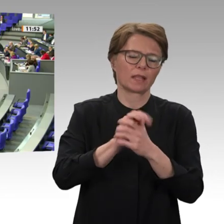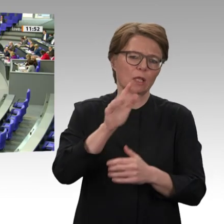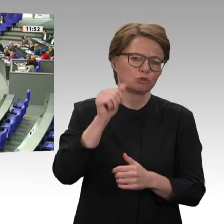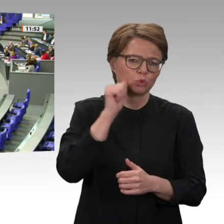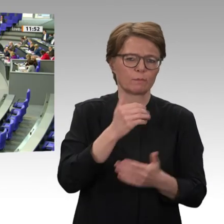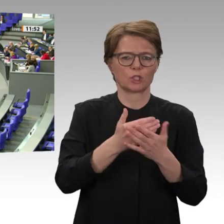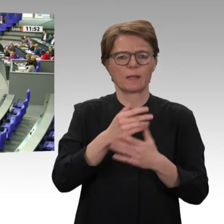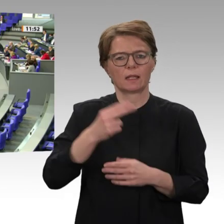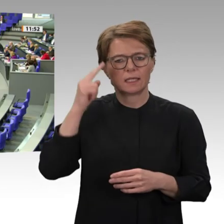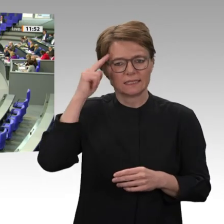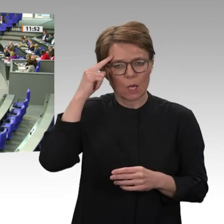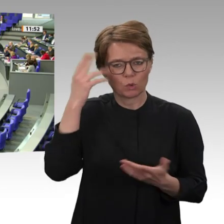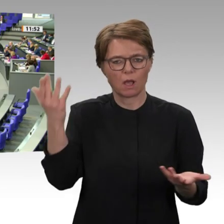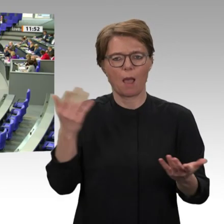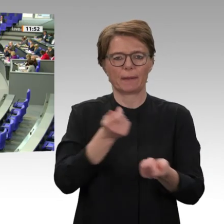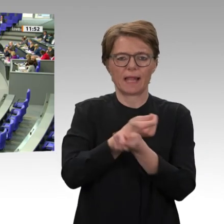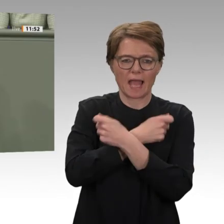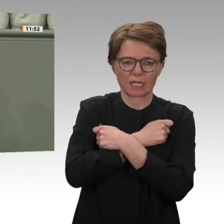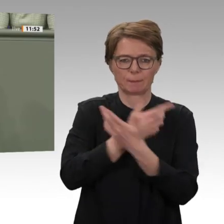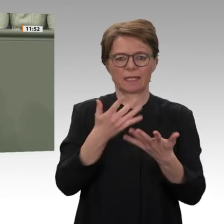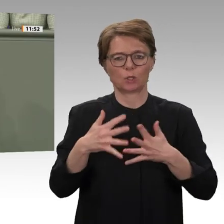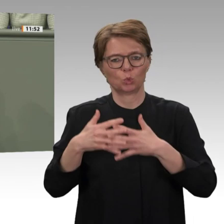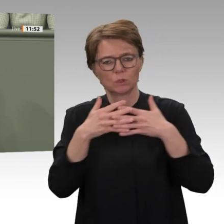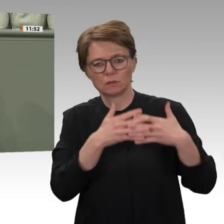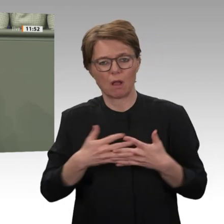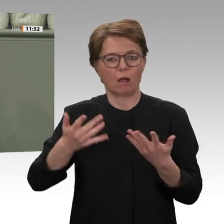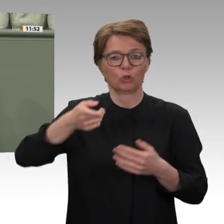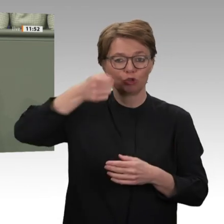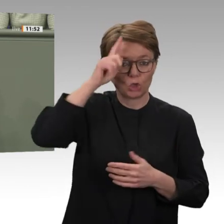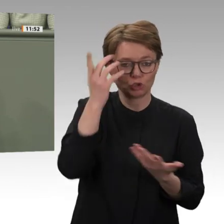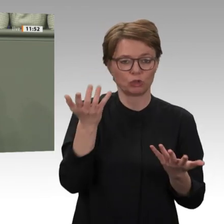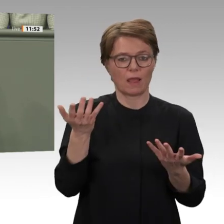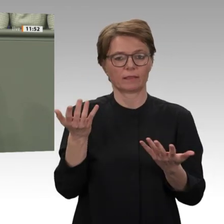Um das erneute Mandat für den Bundeswehreinsatz zu begründen, beschönigt die Bundesregierung